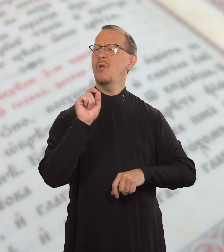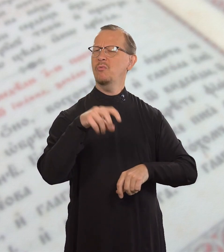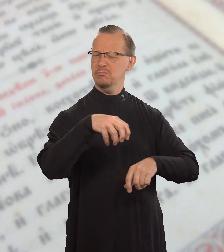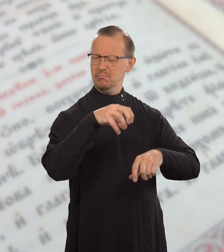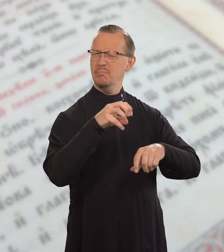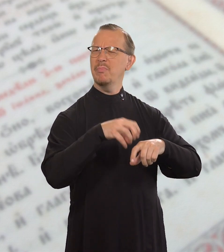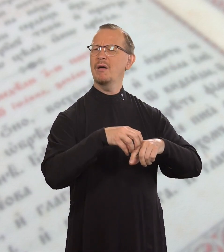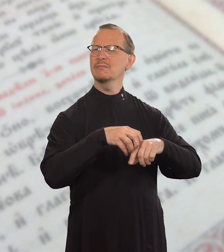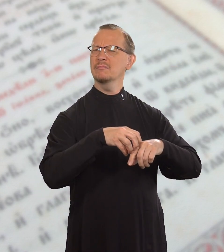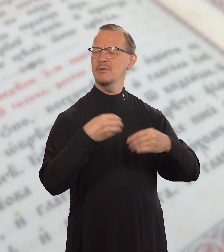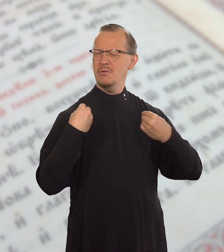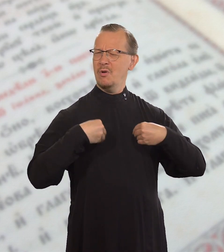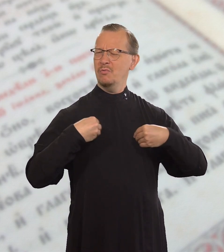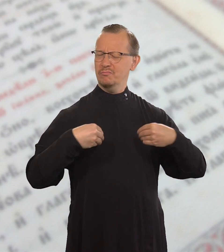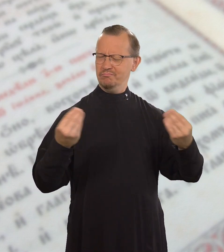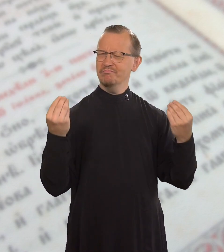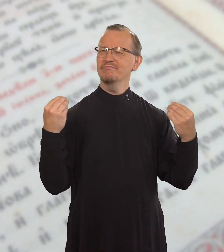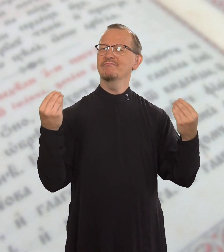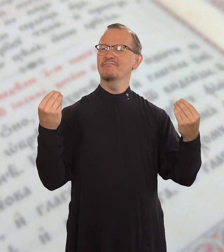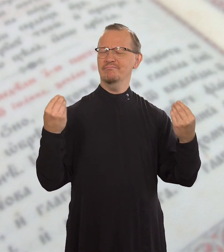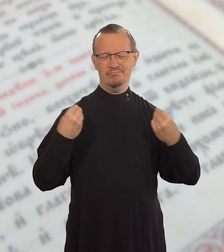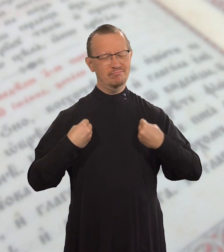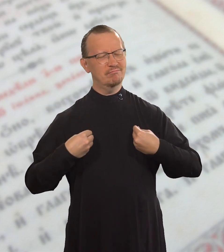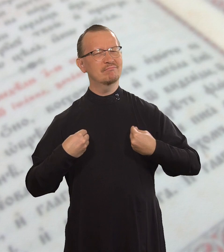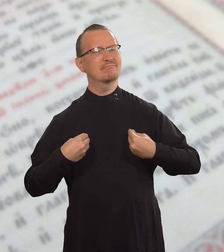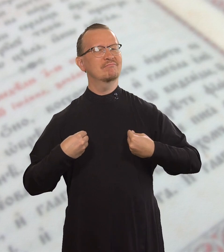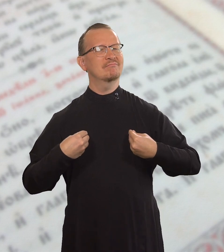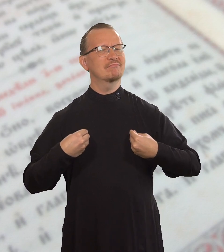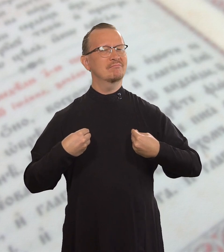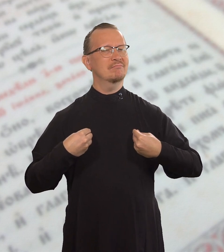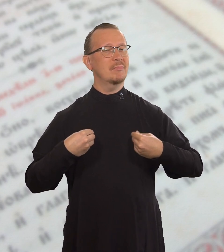с золотым кольцом, в роскошной одежде,